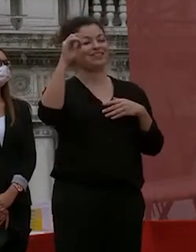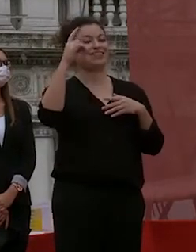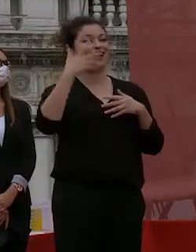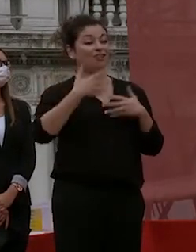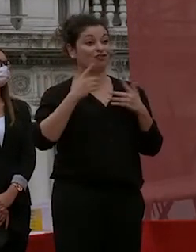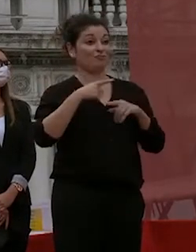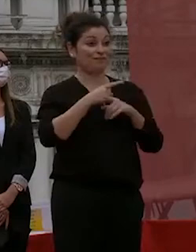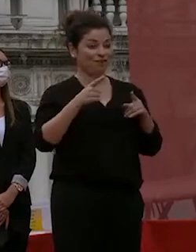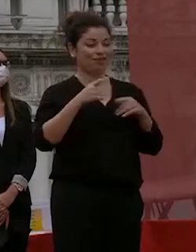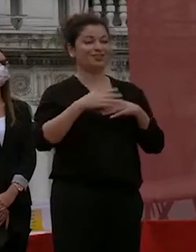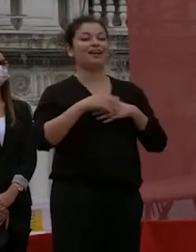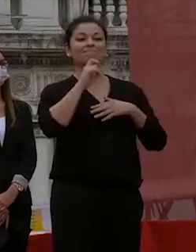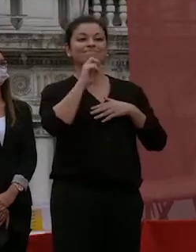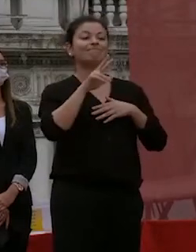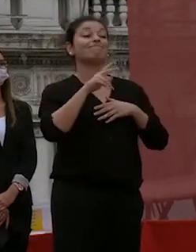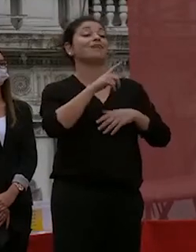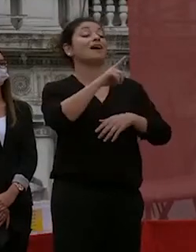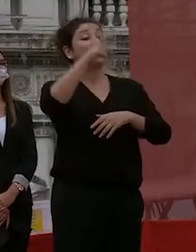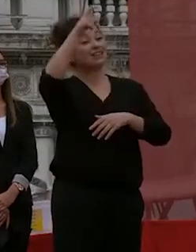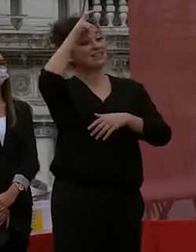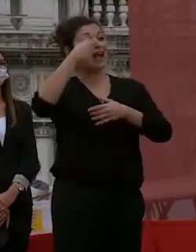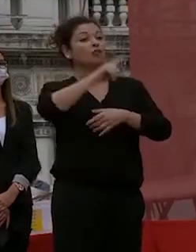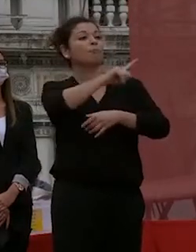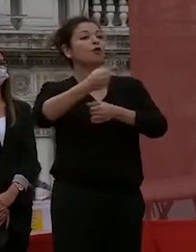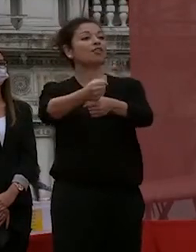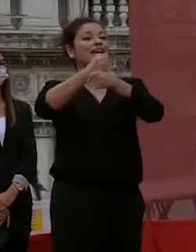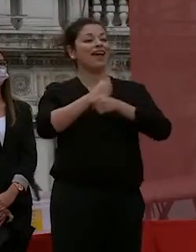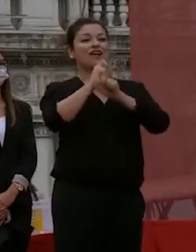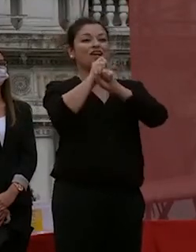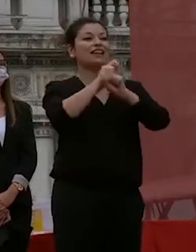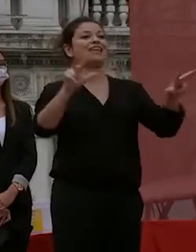come i poteri che gli sono conferiti dallo stato vi dichiaro dottori